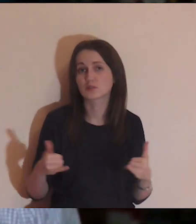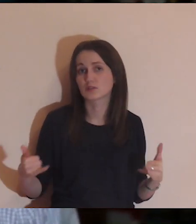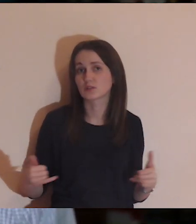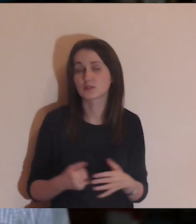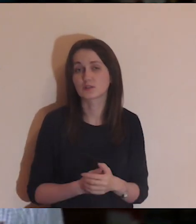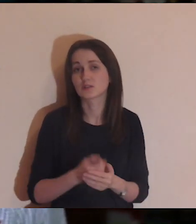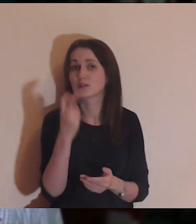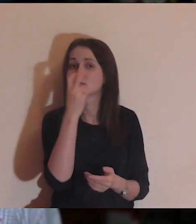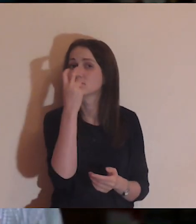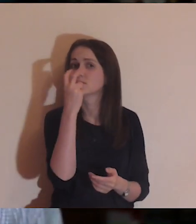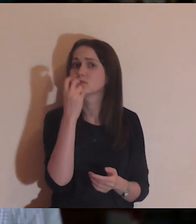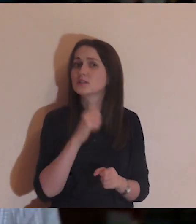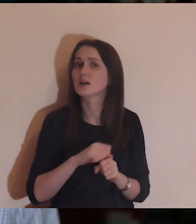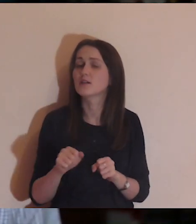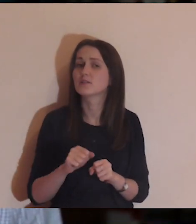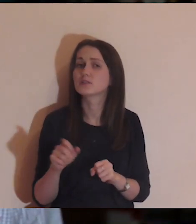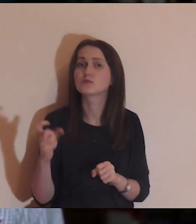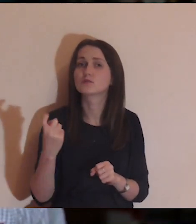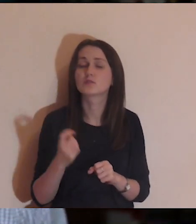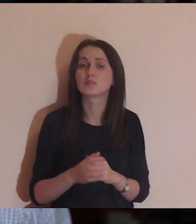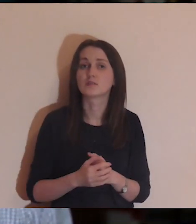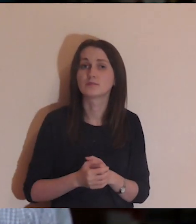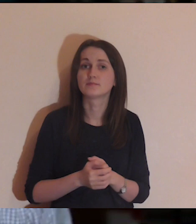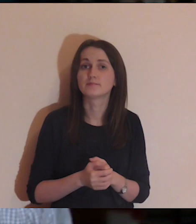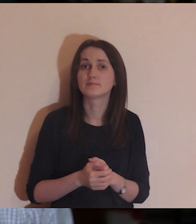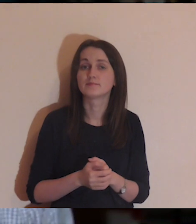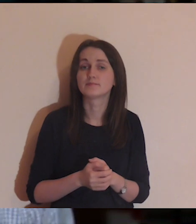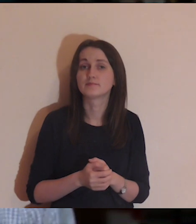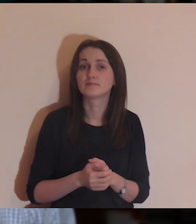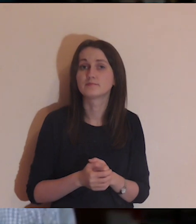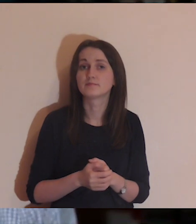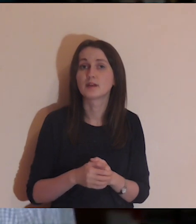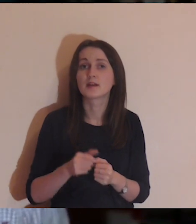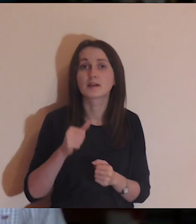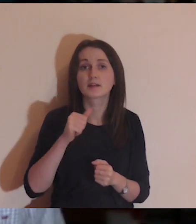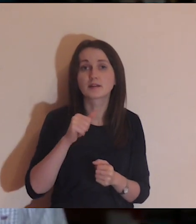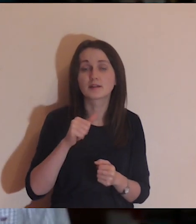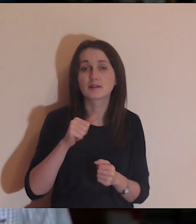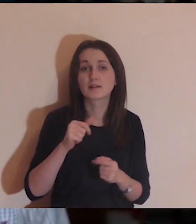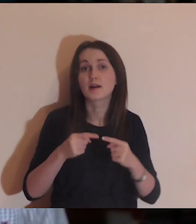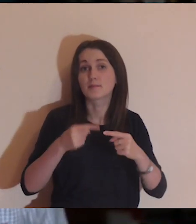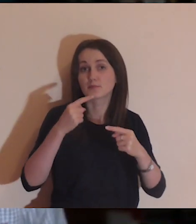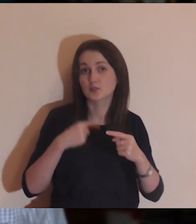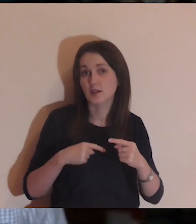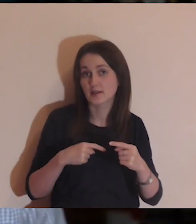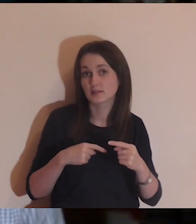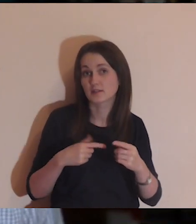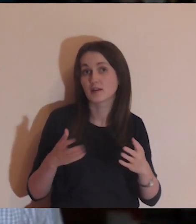Bardzo ciekawe jest to, że i przed śmiercią, i po śmierci